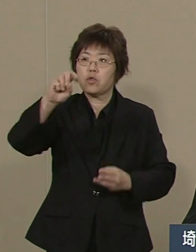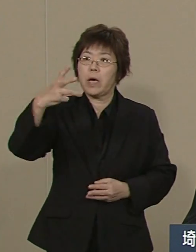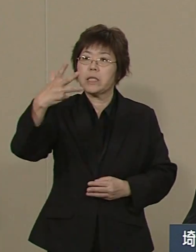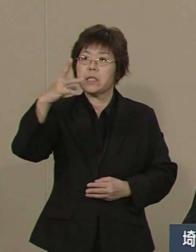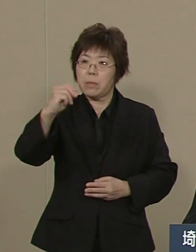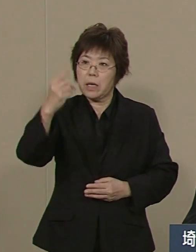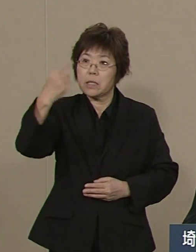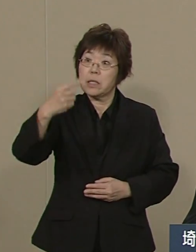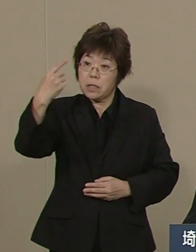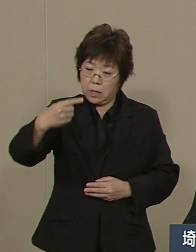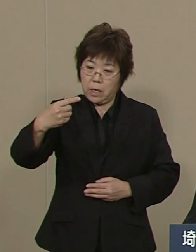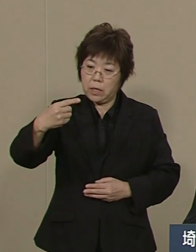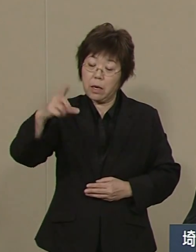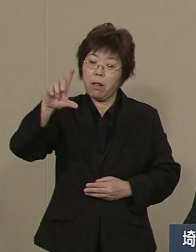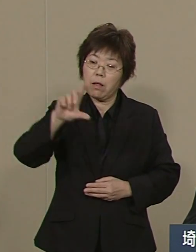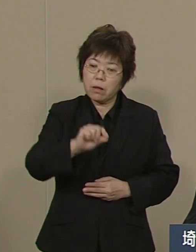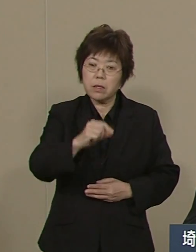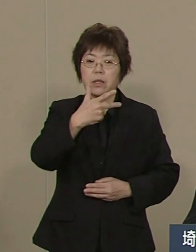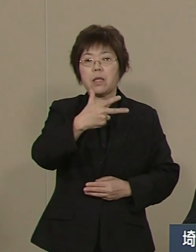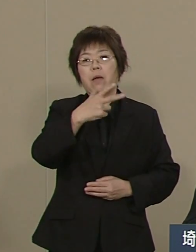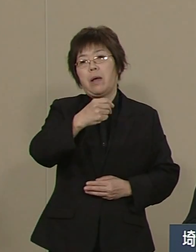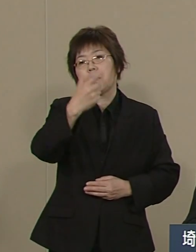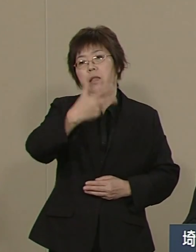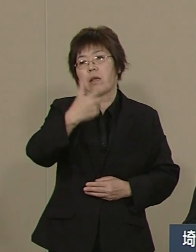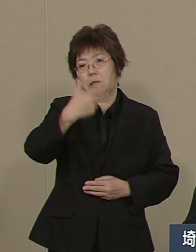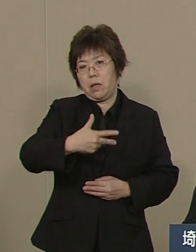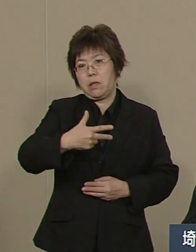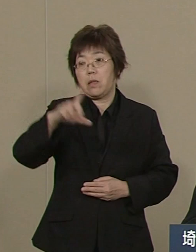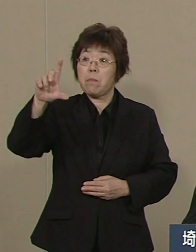7万7000件に 約60％減りました